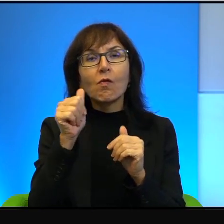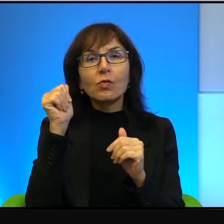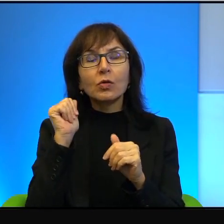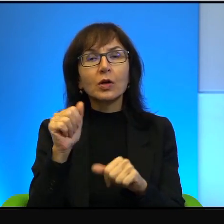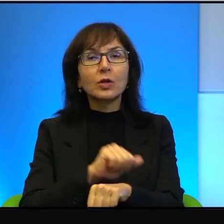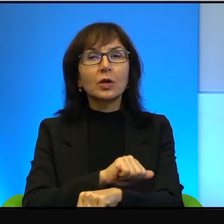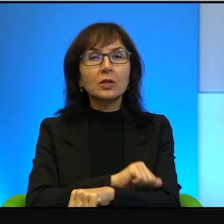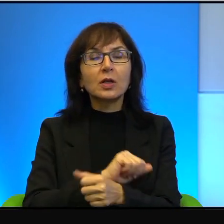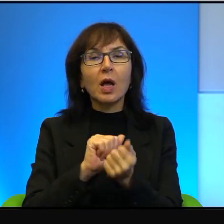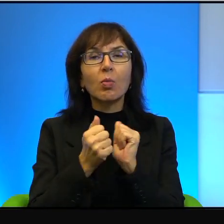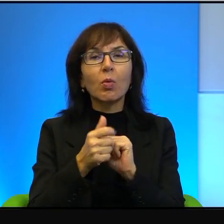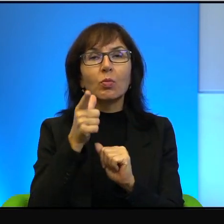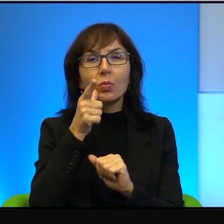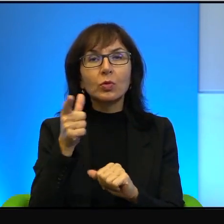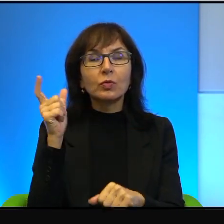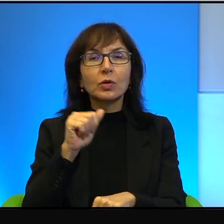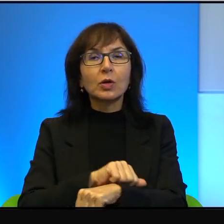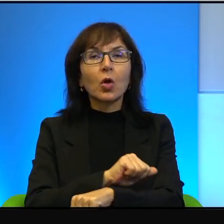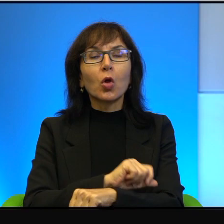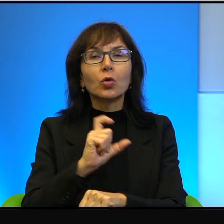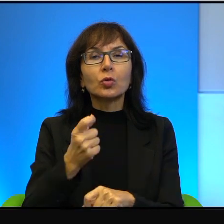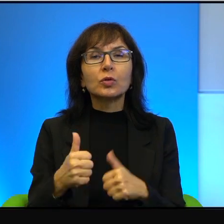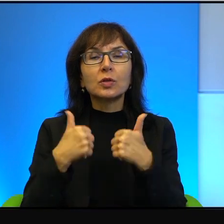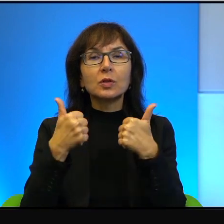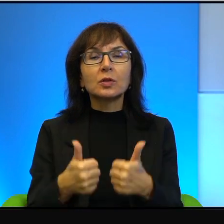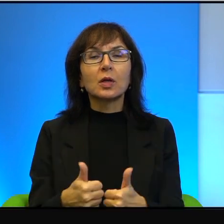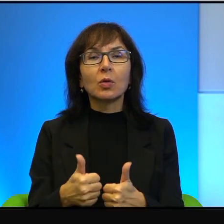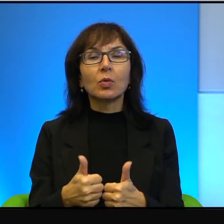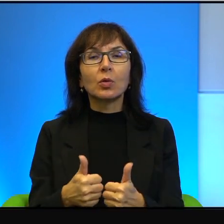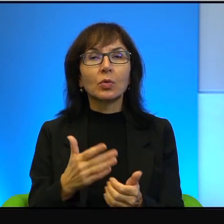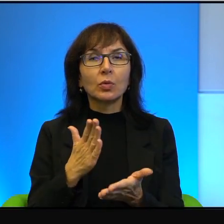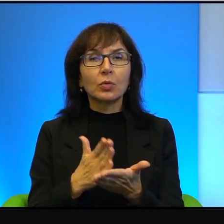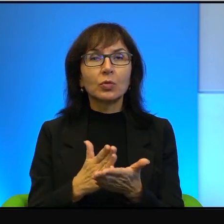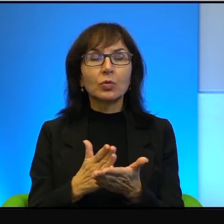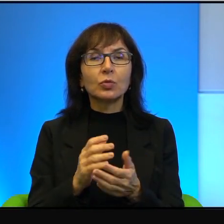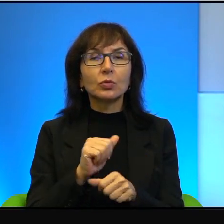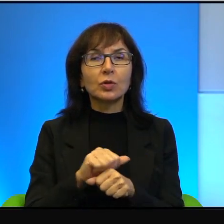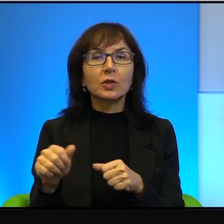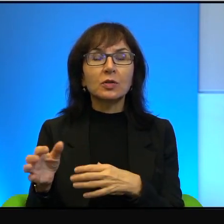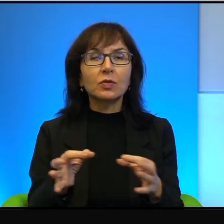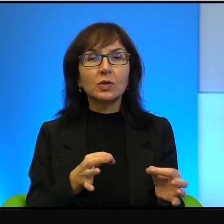czy przedwczorajsza gazeta, że coś się stało, już jest to w historii,